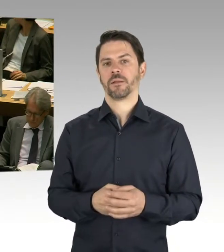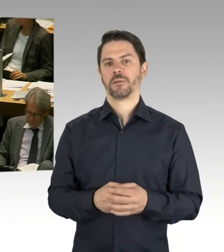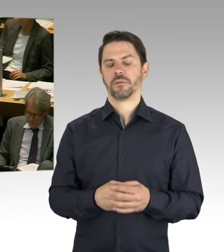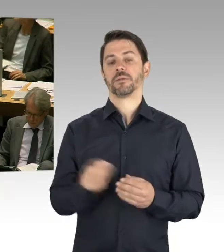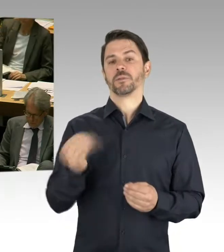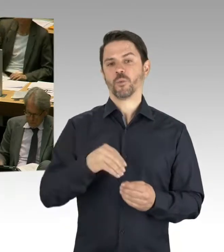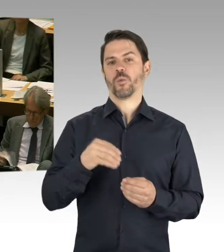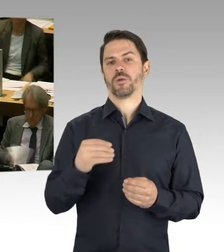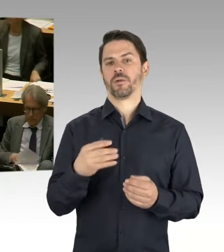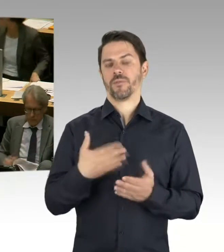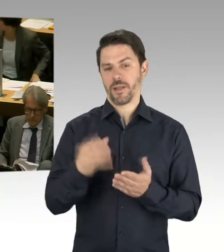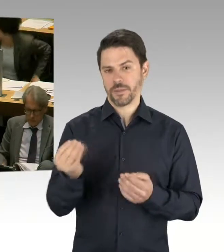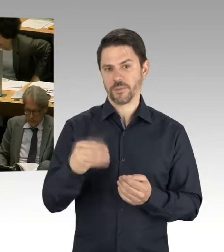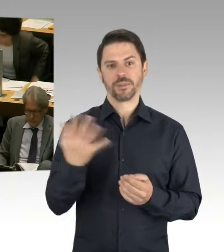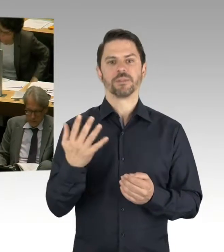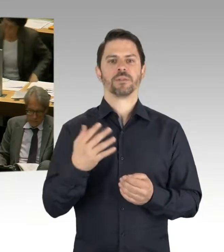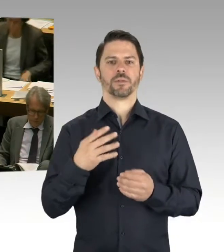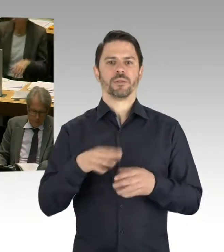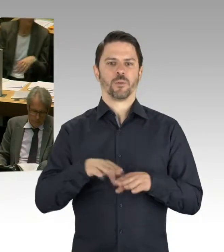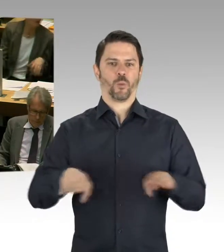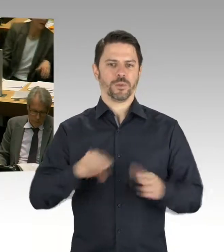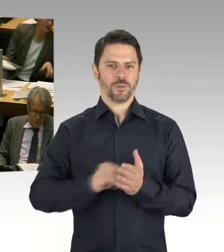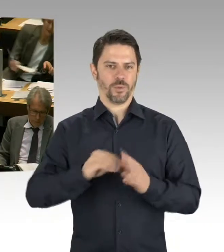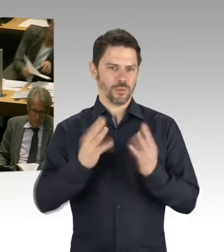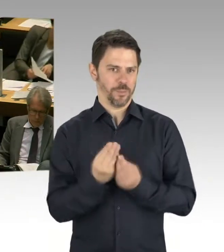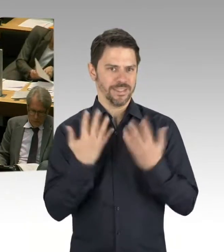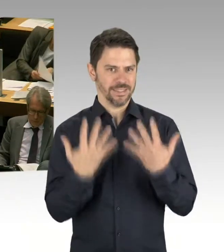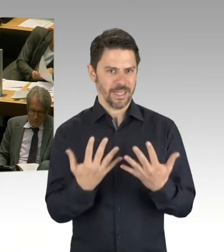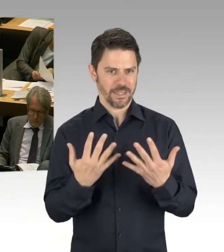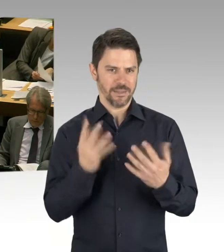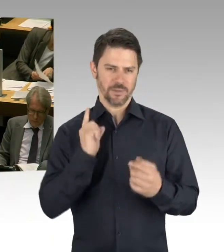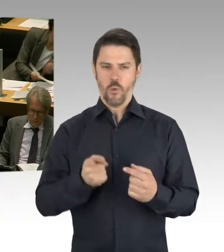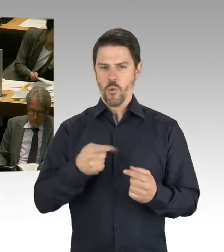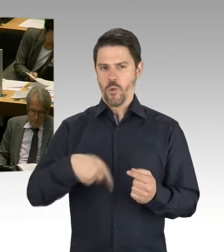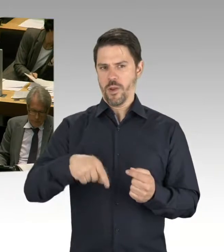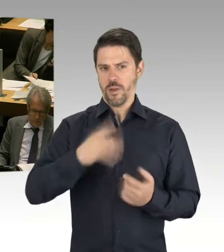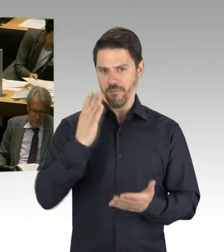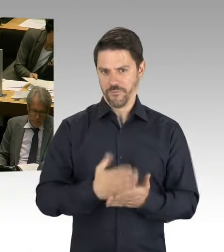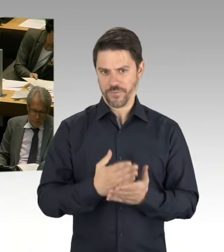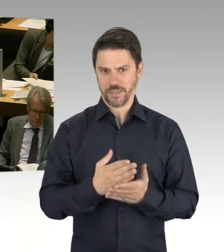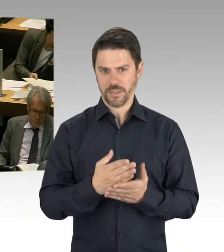Also sozusagen in dieser Legislaturperiode. Das zeigt, dass eine große Bewegung da ist. Oder auch die Sanierungsmaßnahmen,